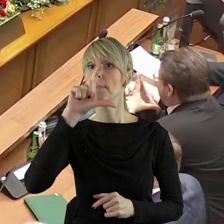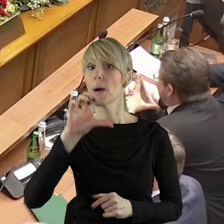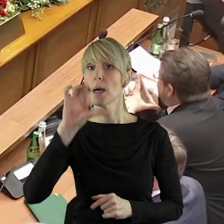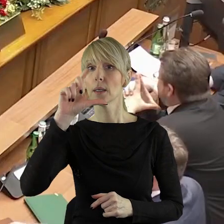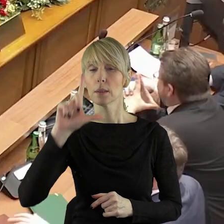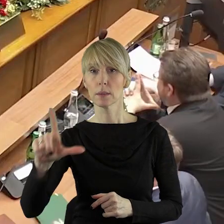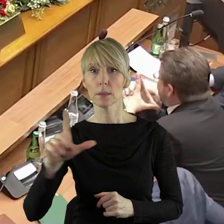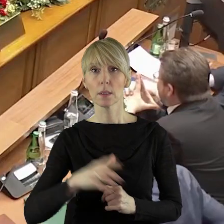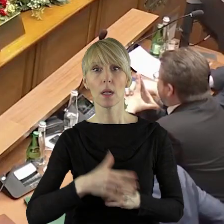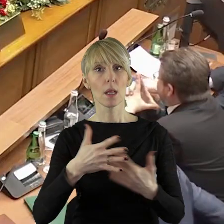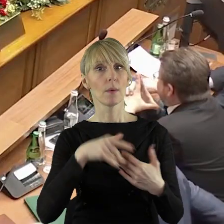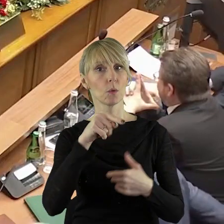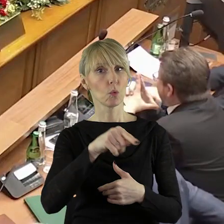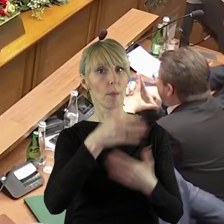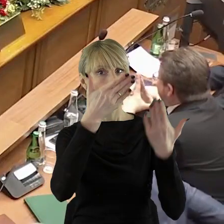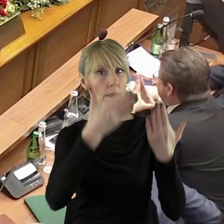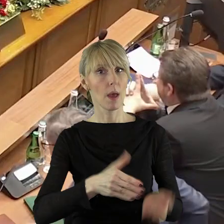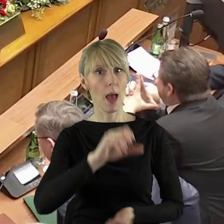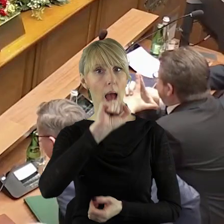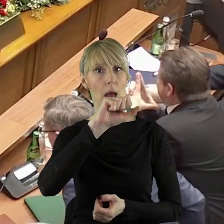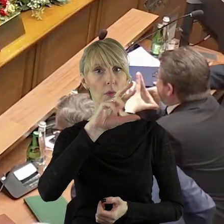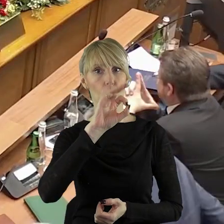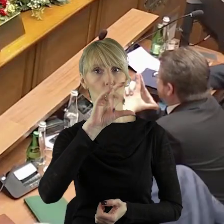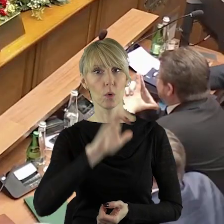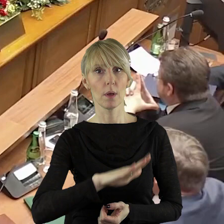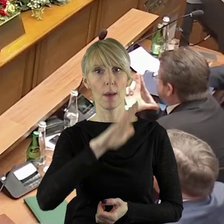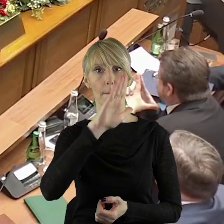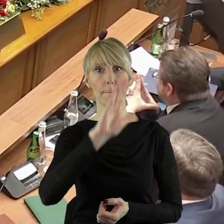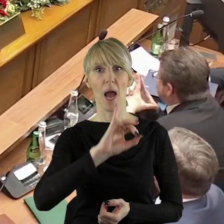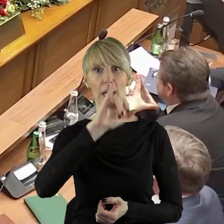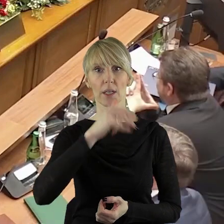przewodniczący klubu pan Artur Bagieński.